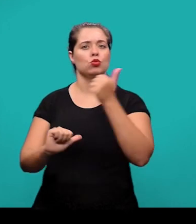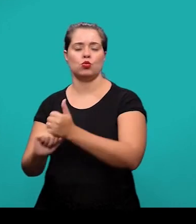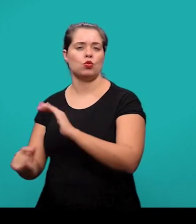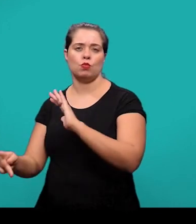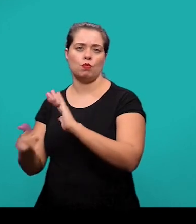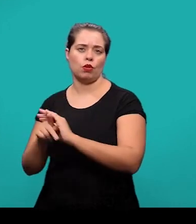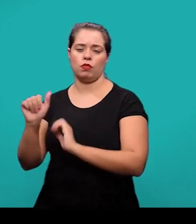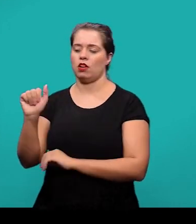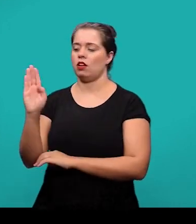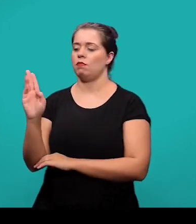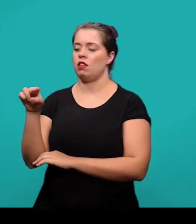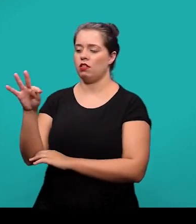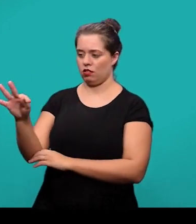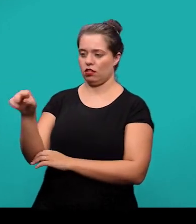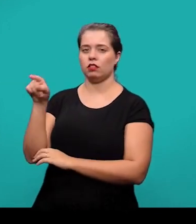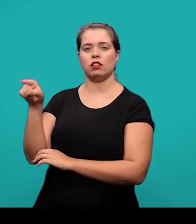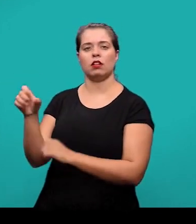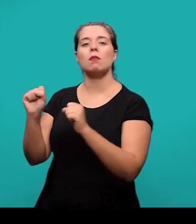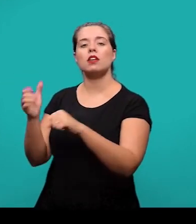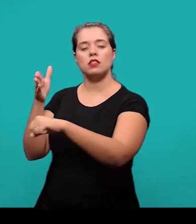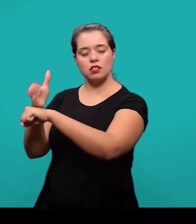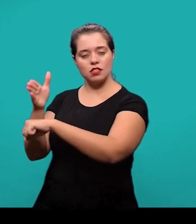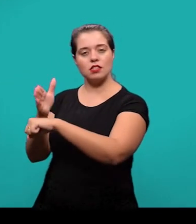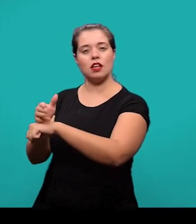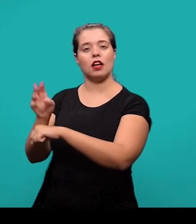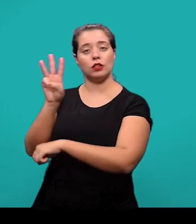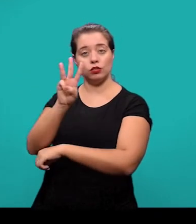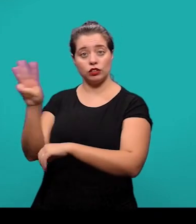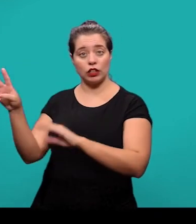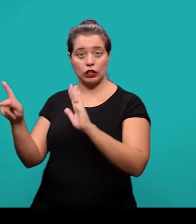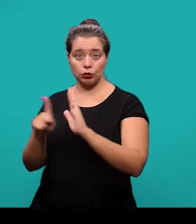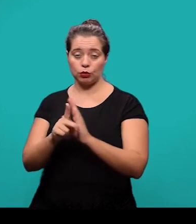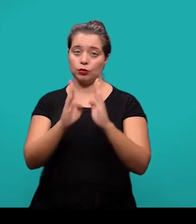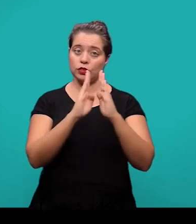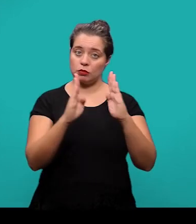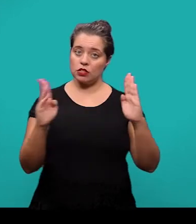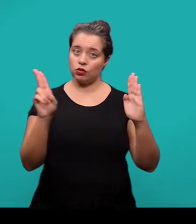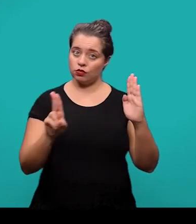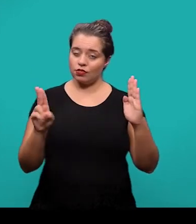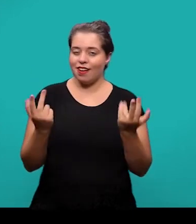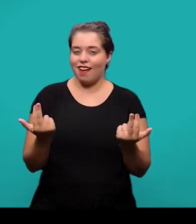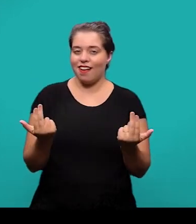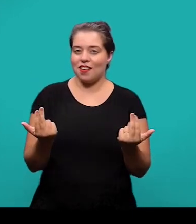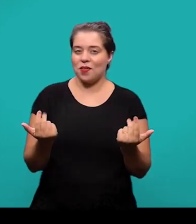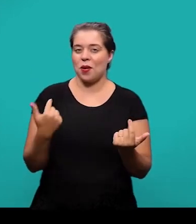Elas podem ser acessadas no portal da página da Biblioteca Universitária conforme foi informado no início dessa apresentação.